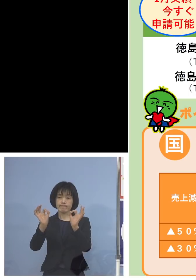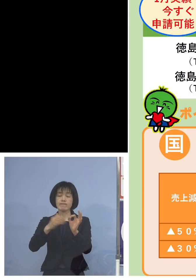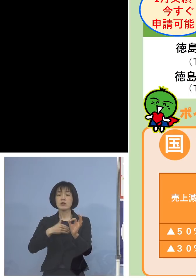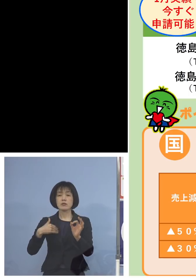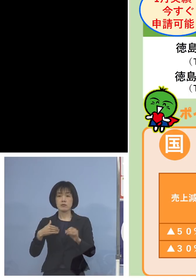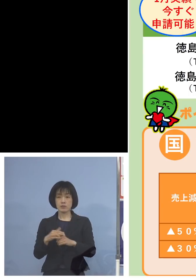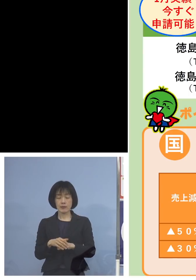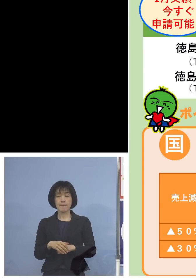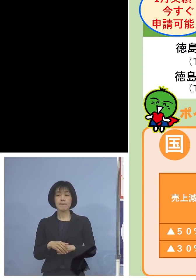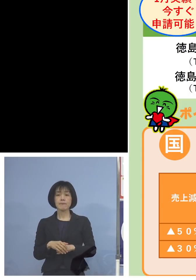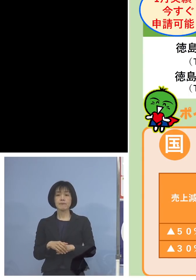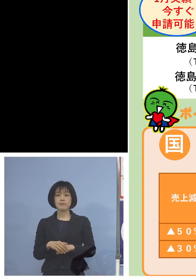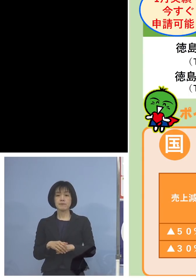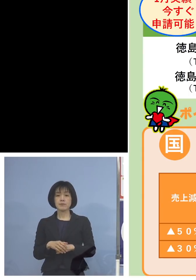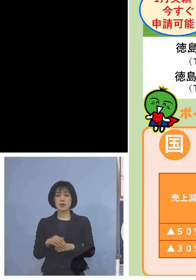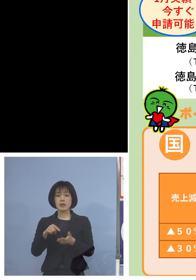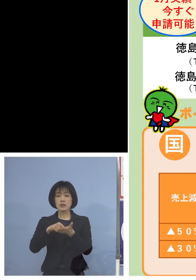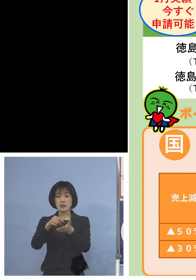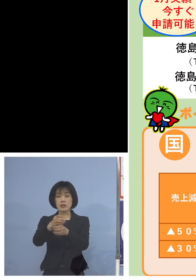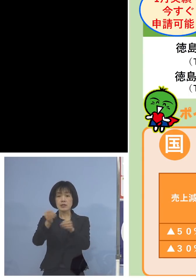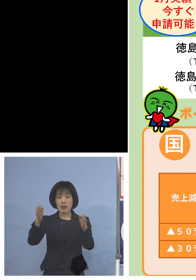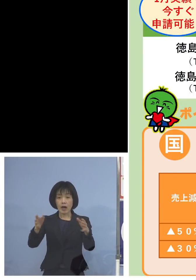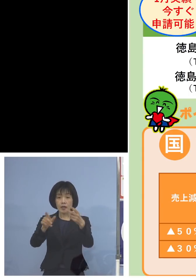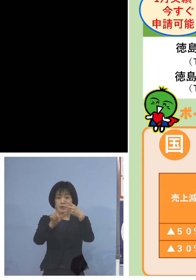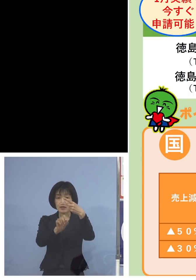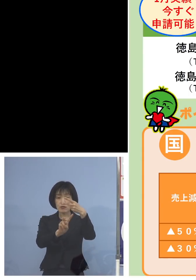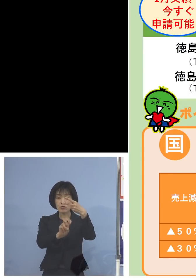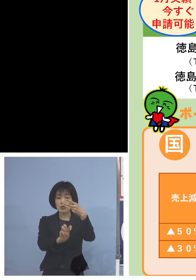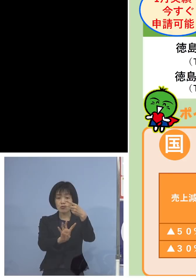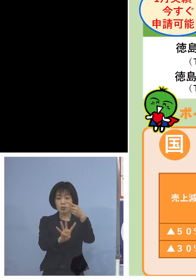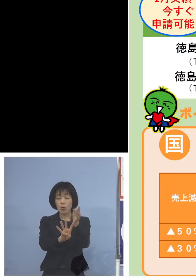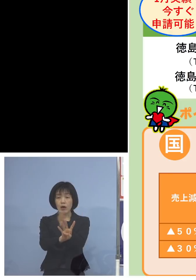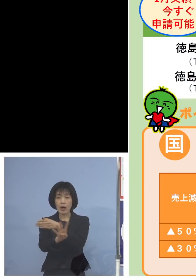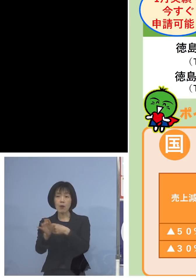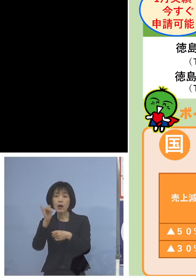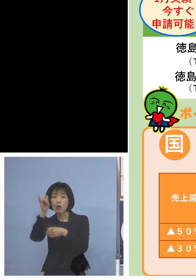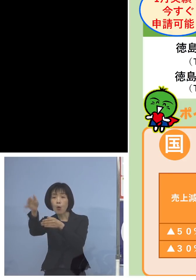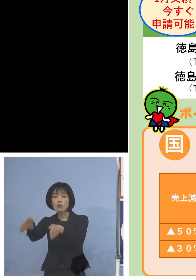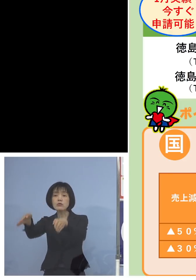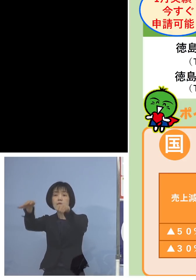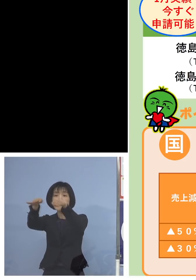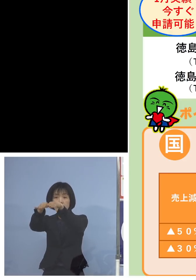申請期間である2月24日からは コールセンター、こちら一本に